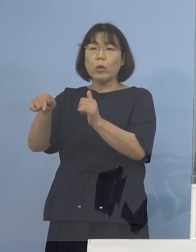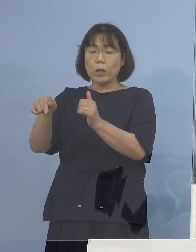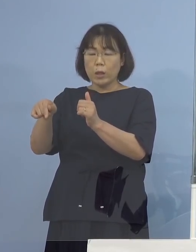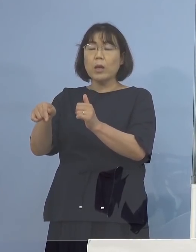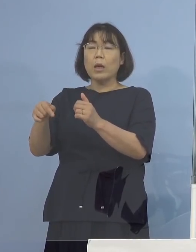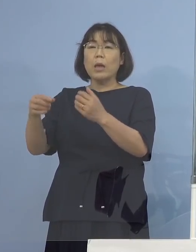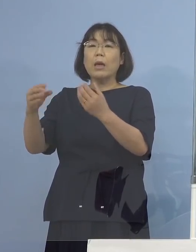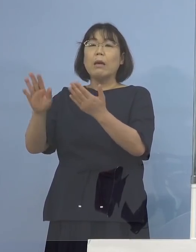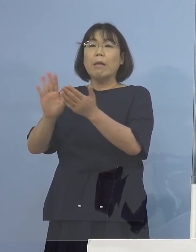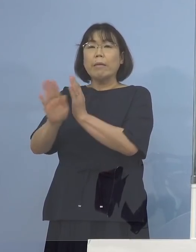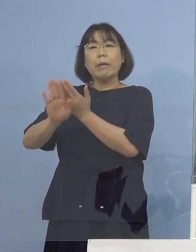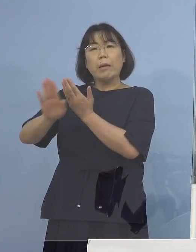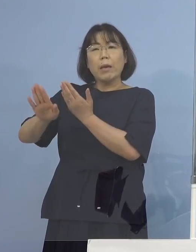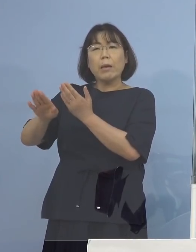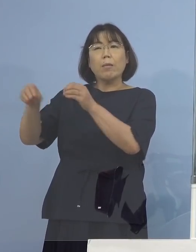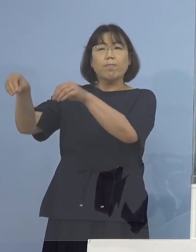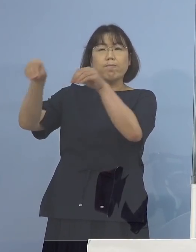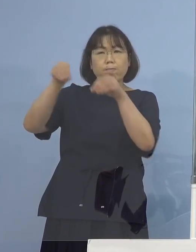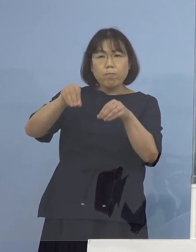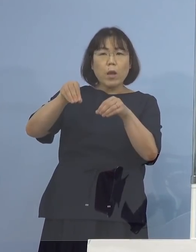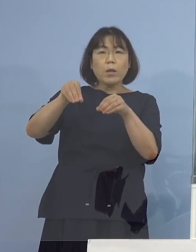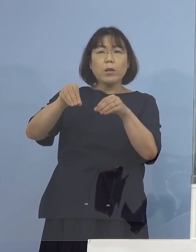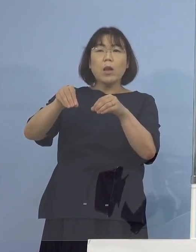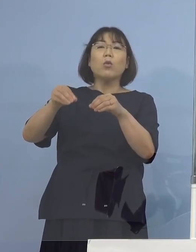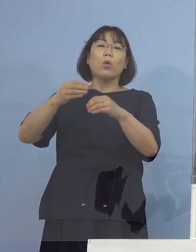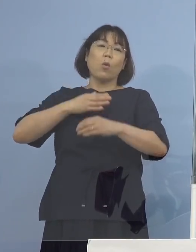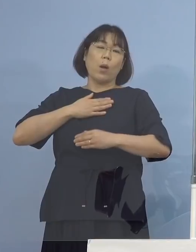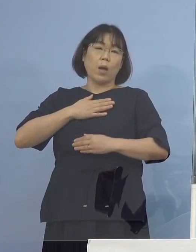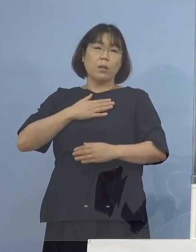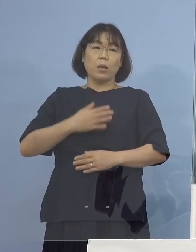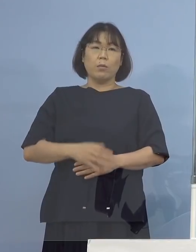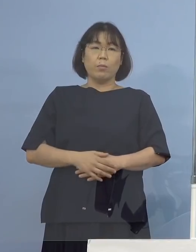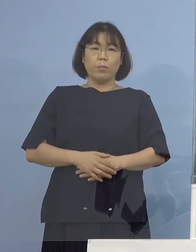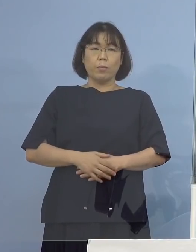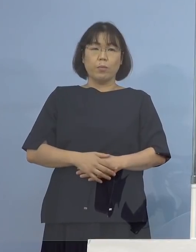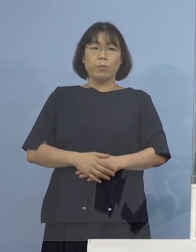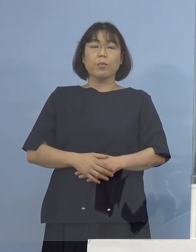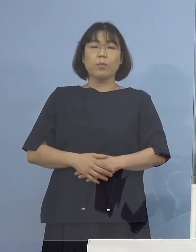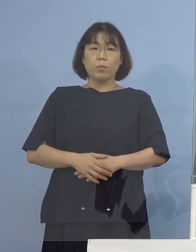他にそもそもデルタ株そのものというよりは